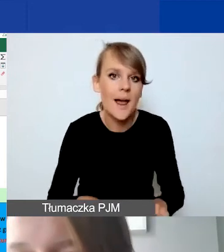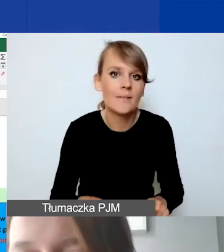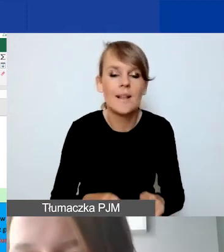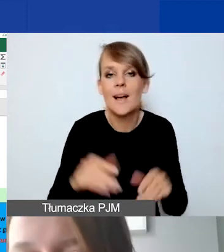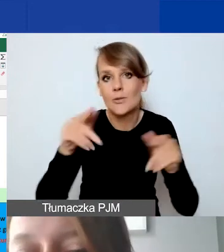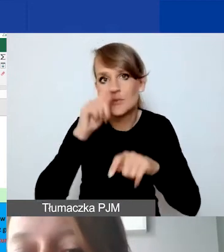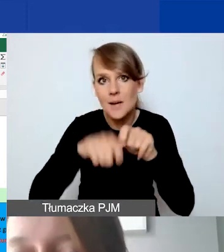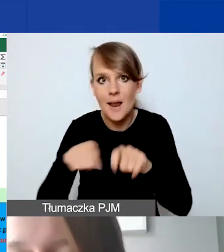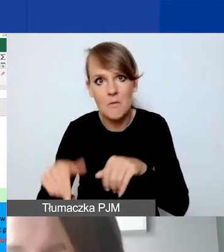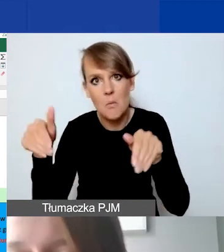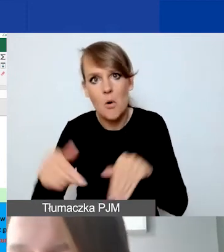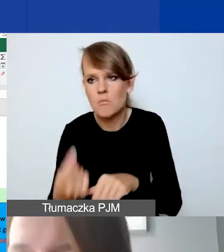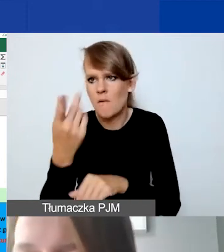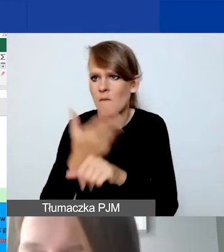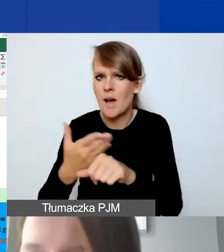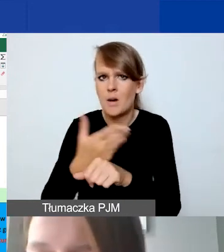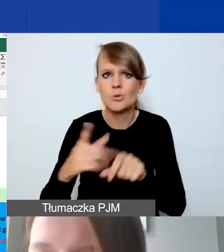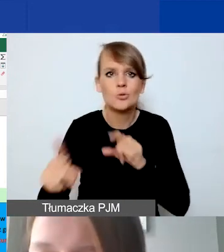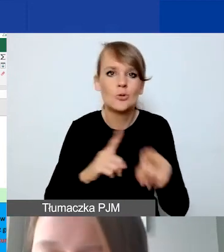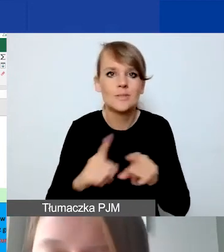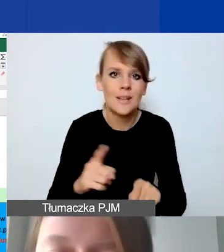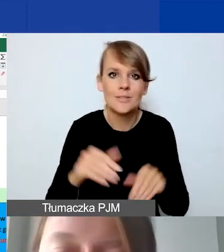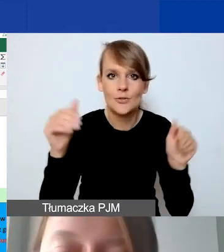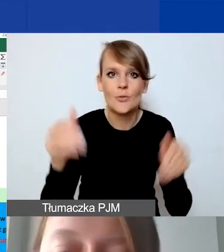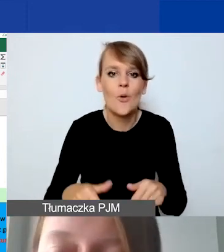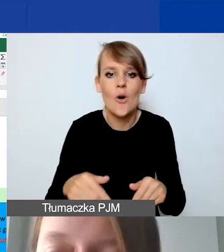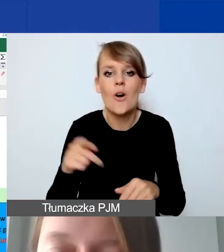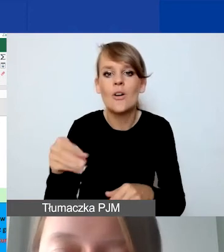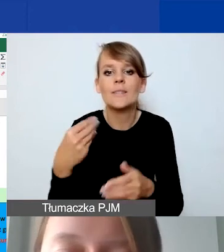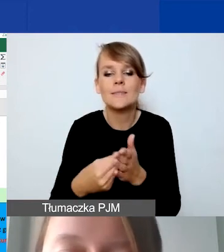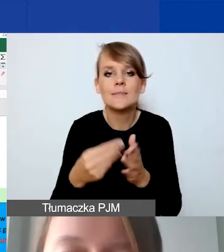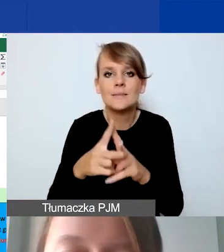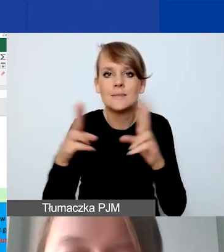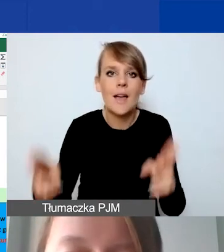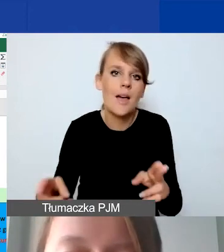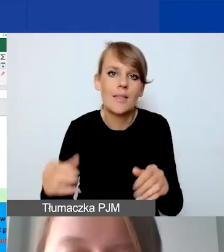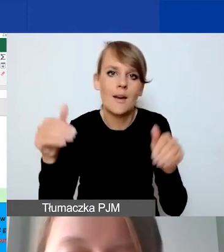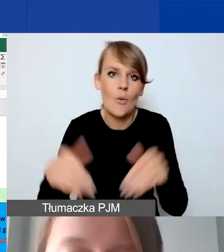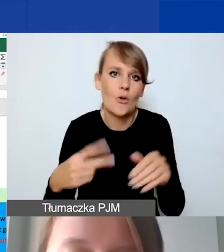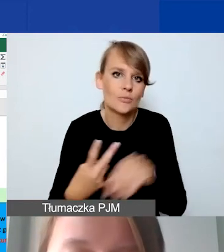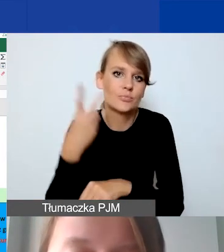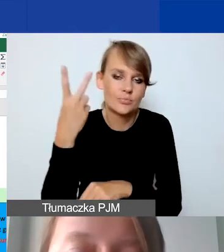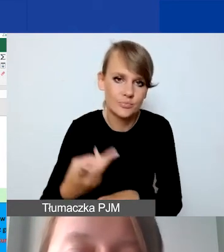Oznacza to, że możemy wyjść poza warunki brzegowe finansowe, które mamy do dyspozycji.